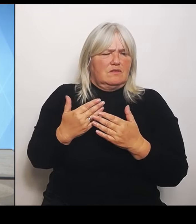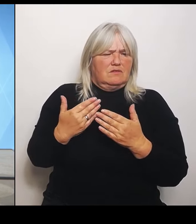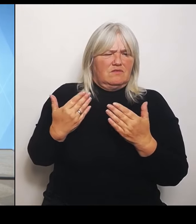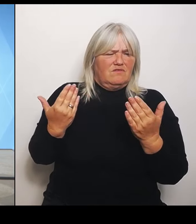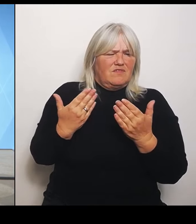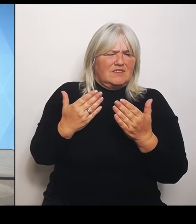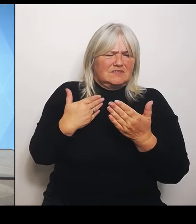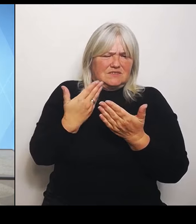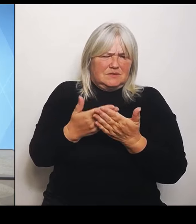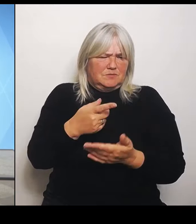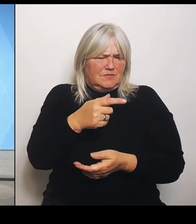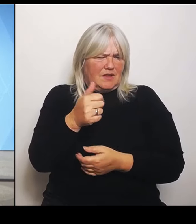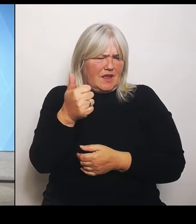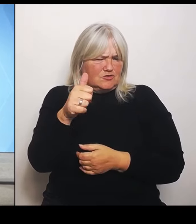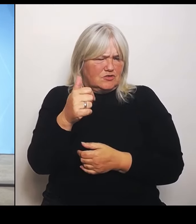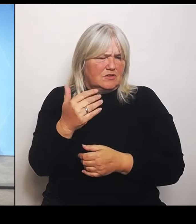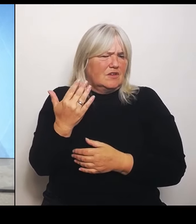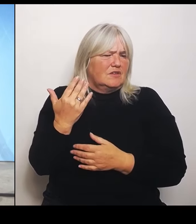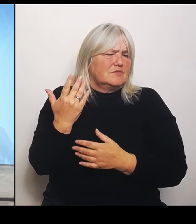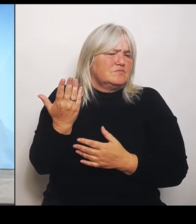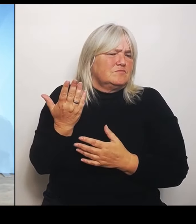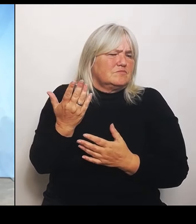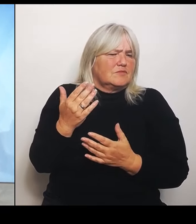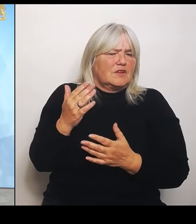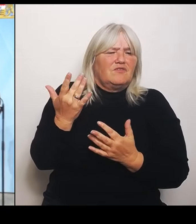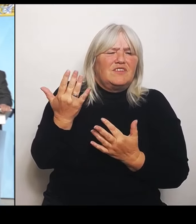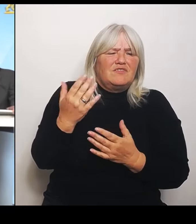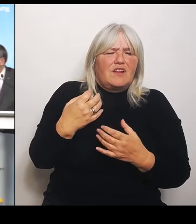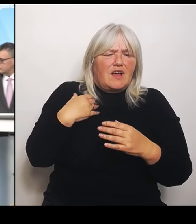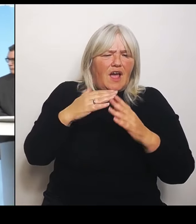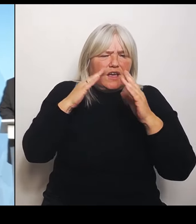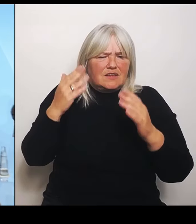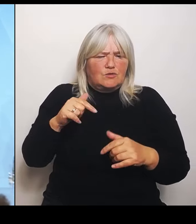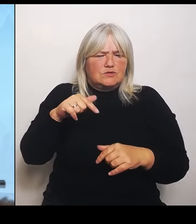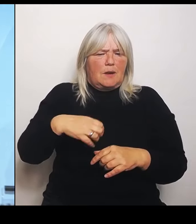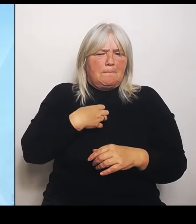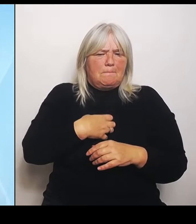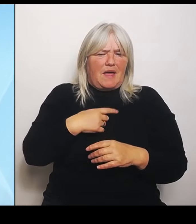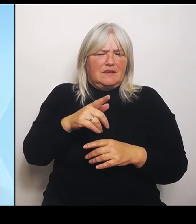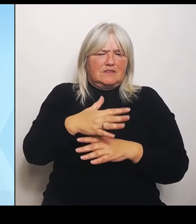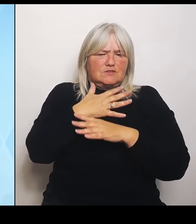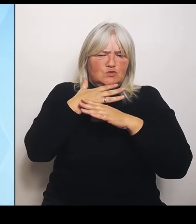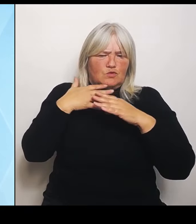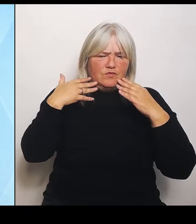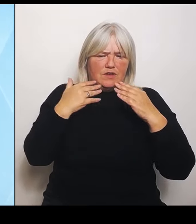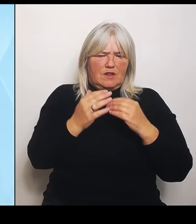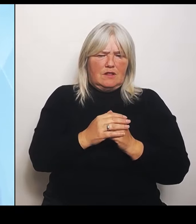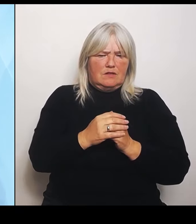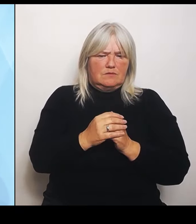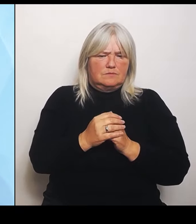viel geben könnte? (Rednerwechsel) Fand ich etwas spannend. Seine lapidare Aussage, dass es Hunderte zu viel sind.